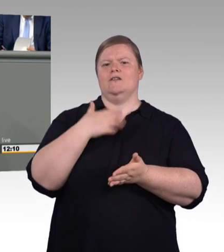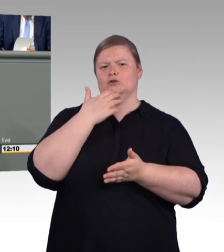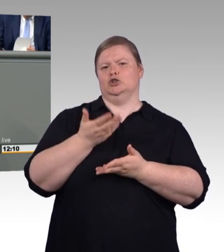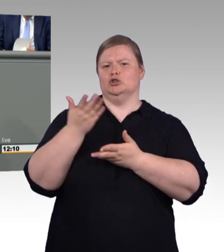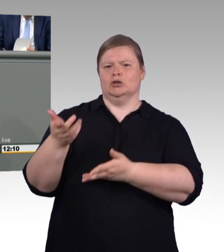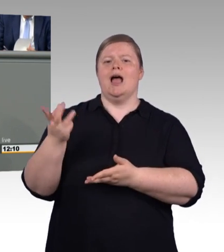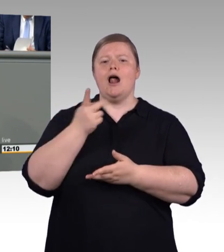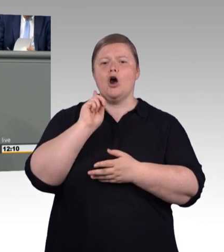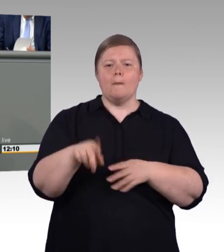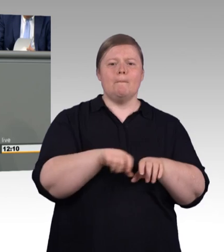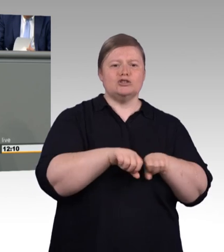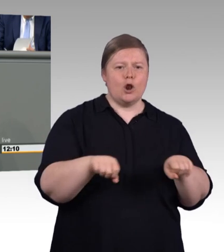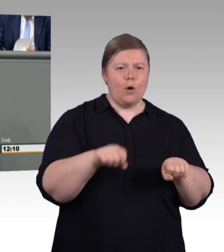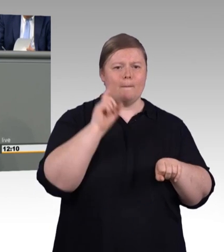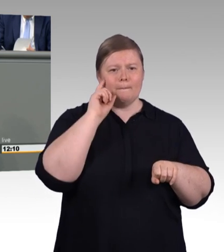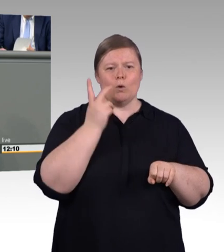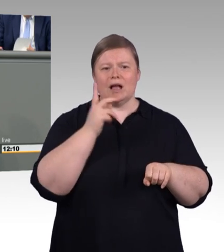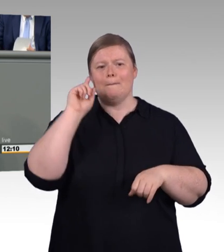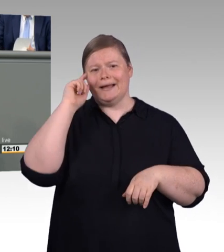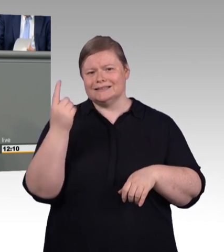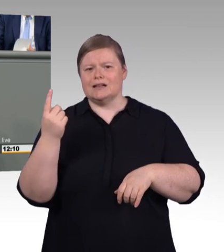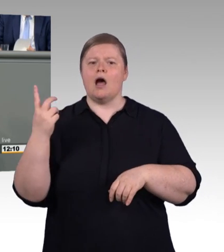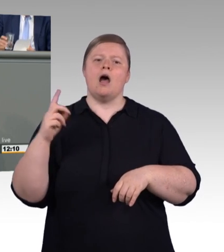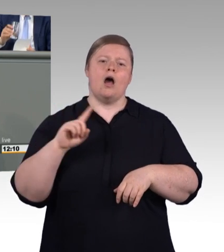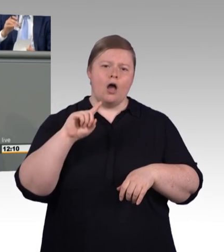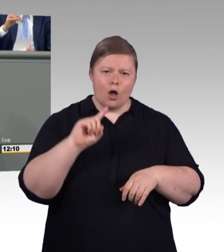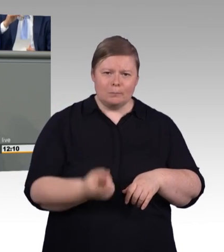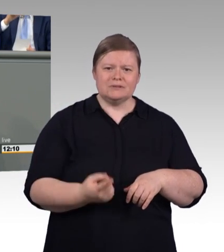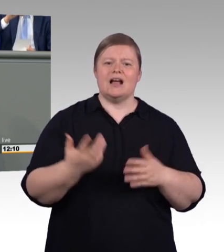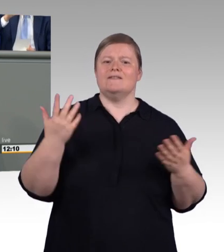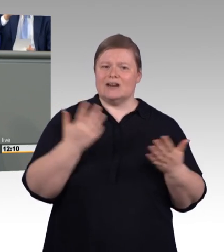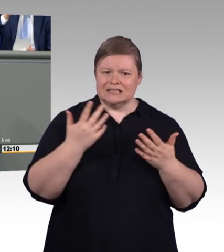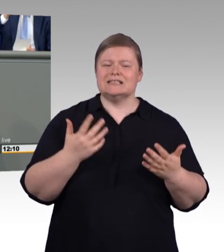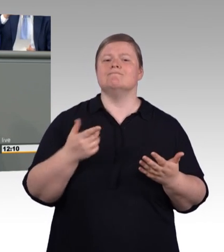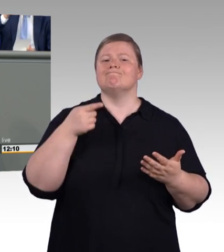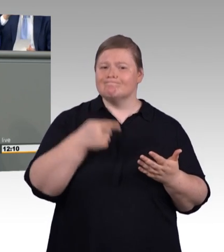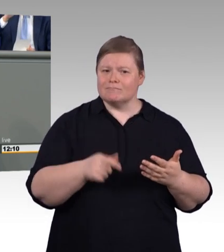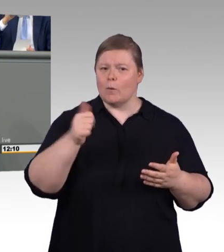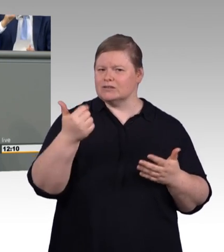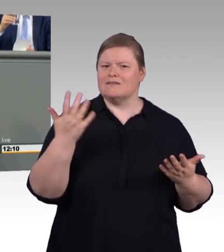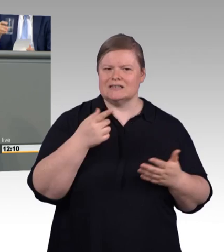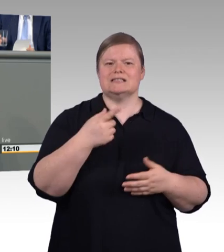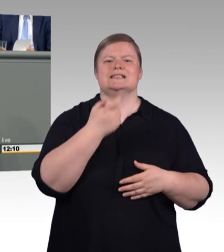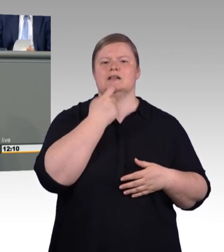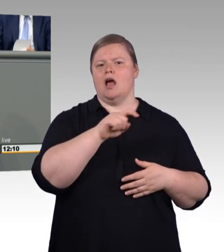Und sagt: "Bei dir sind mehr Astlöcher drin. Bei mir ist etwas länger, dafür etwas krümmer." Und dergleichen mehr.